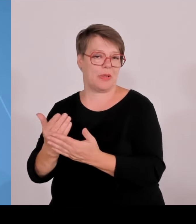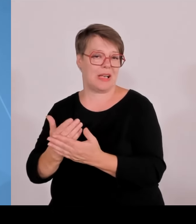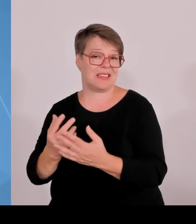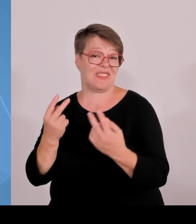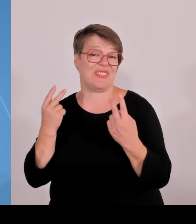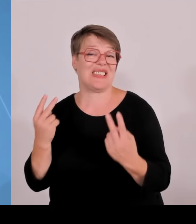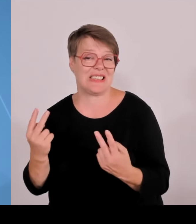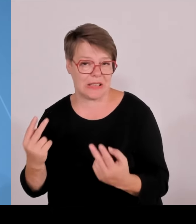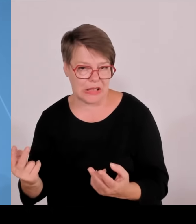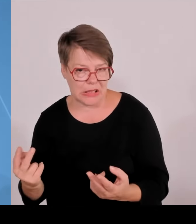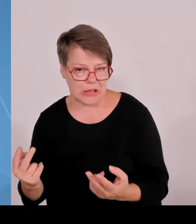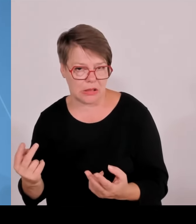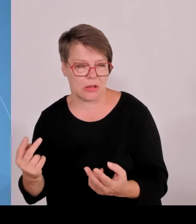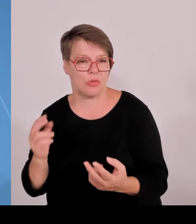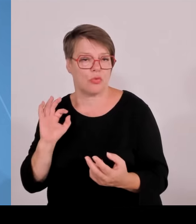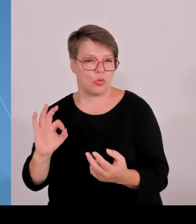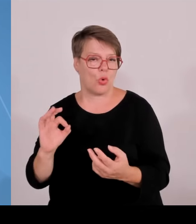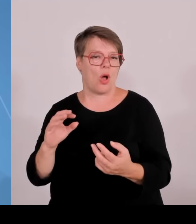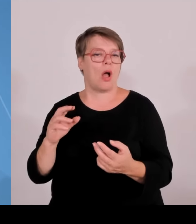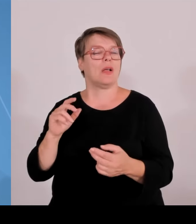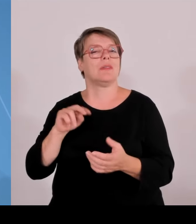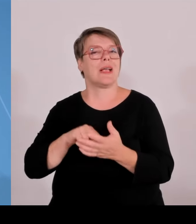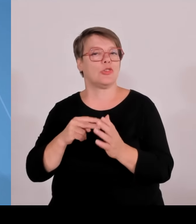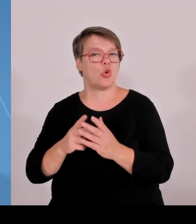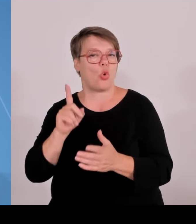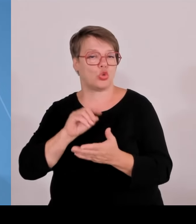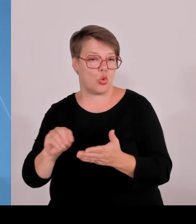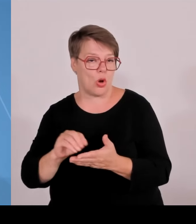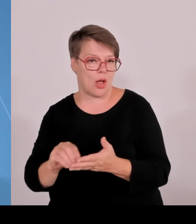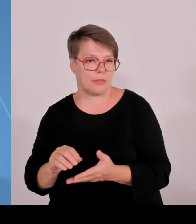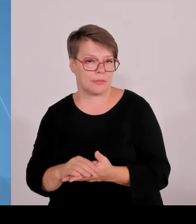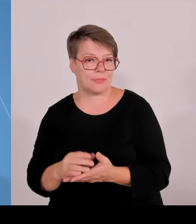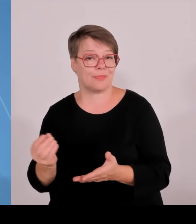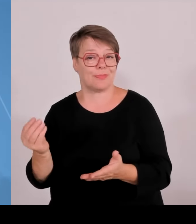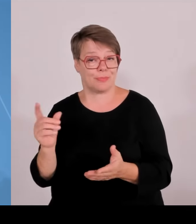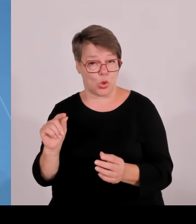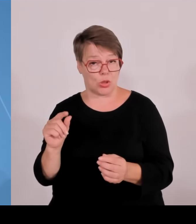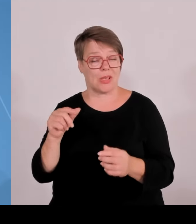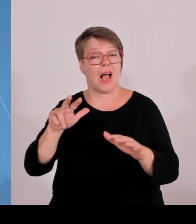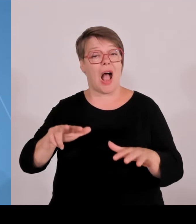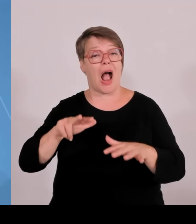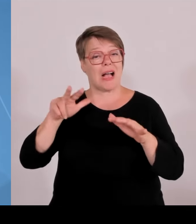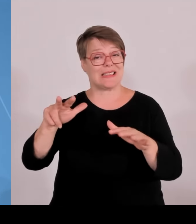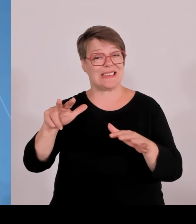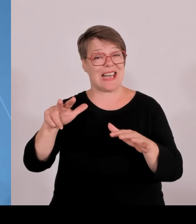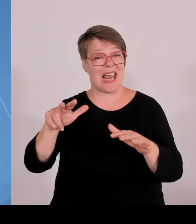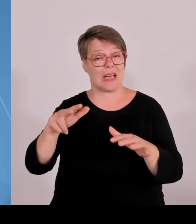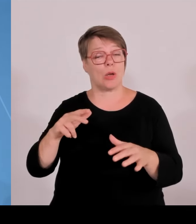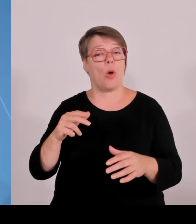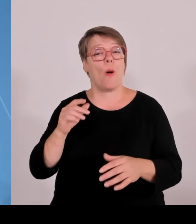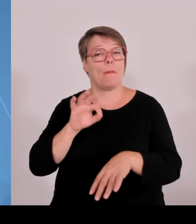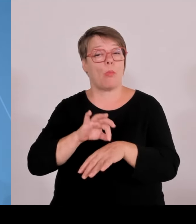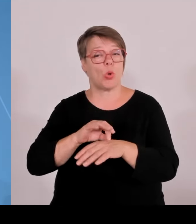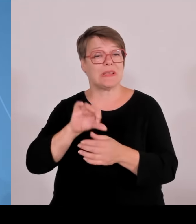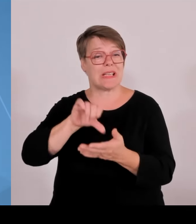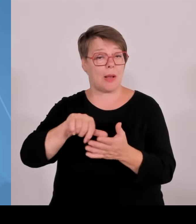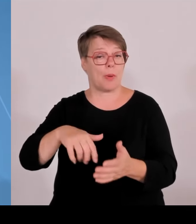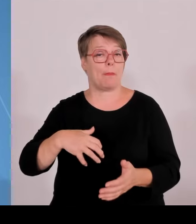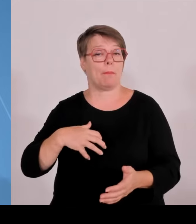Ein wichtiges Thema. Wir haben vorhin von Hubert Aiwanger gehört, wie das Gründerland Bayern blüht und wächst und gedeiht. Und ich behaupte, die bayerischen